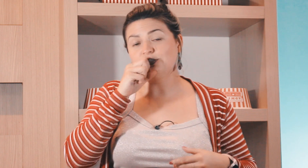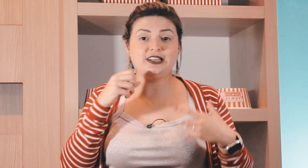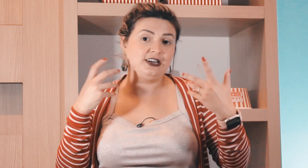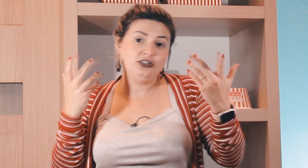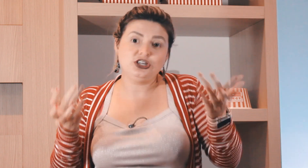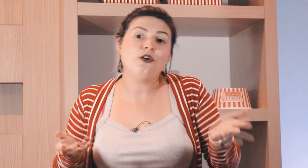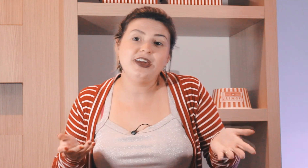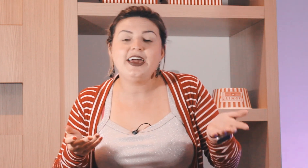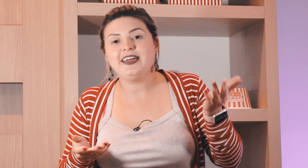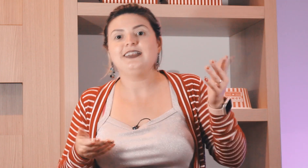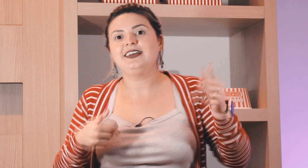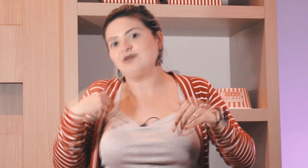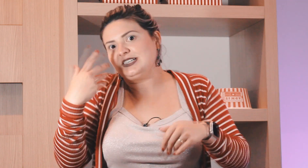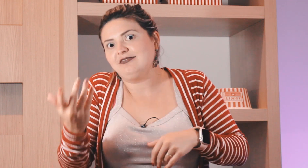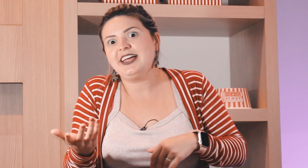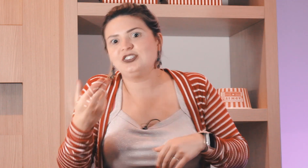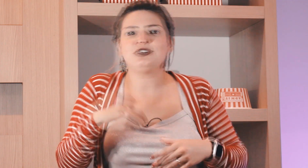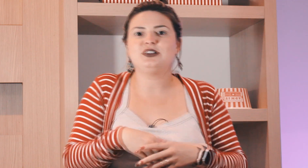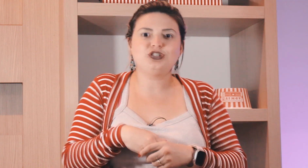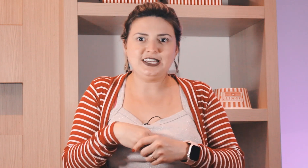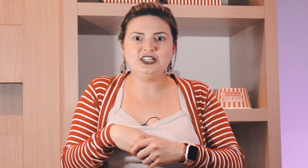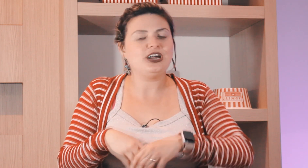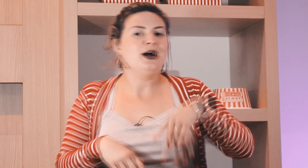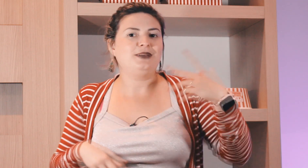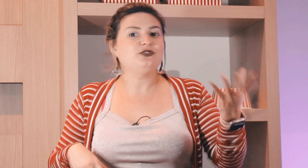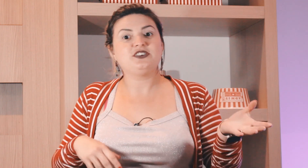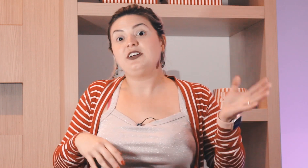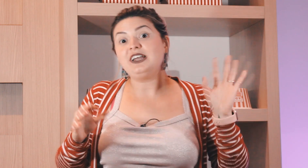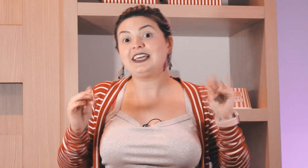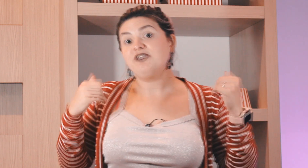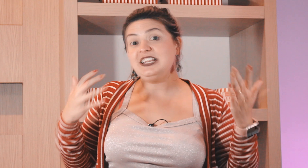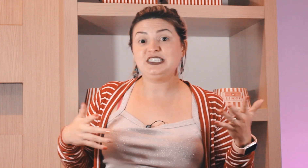fazer o sinal de laranja ok né você entende que é o sinal de laranja Mas você vai falar